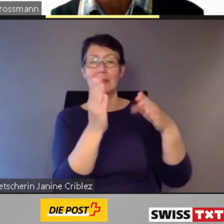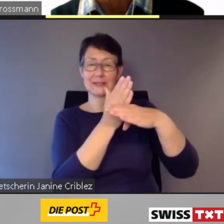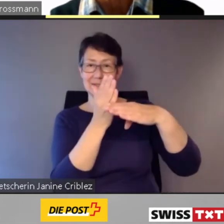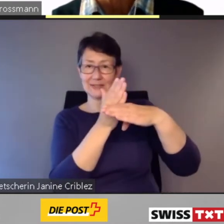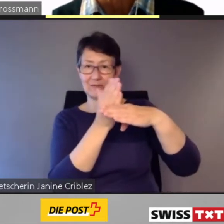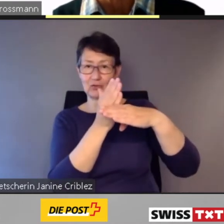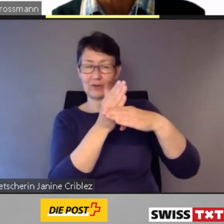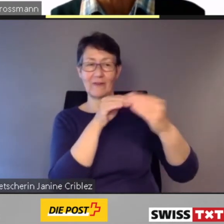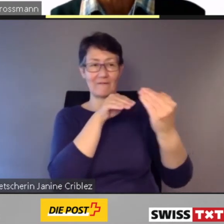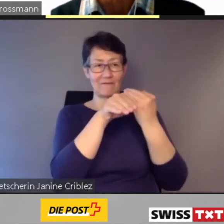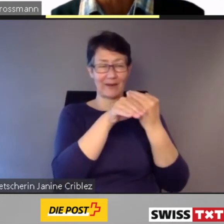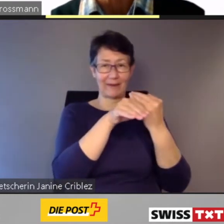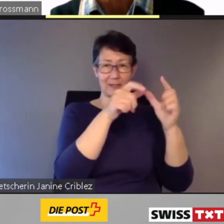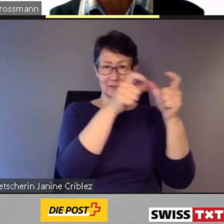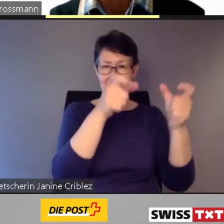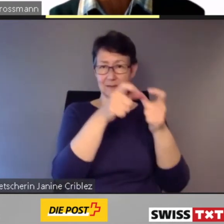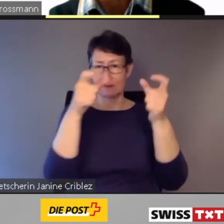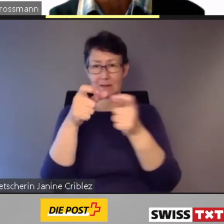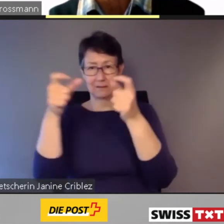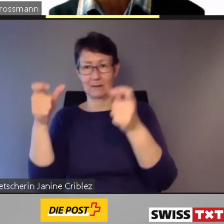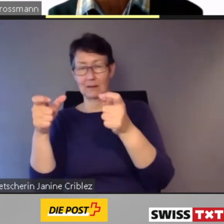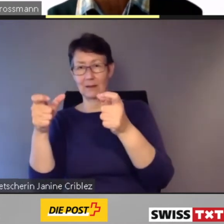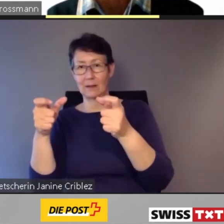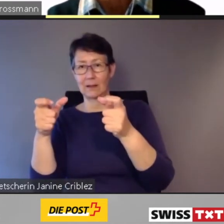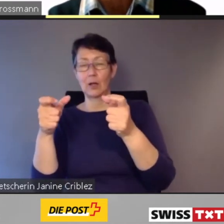und On-demand-Leistungen direkt